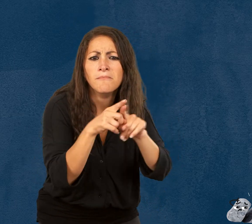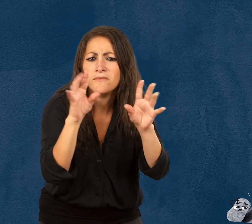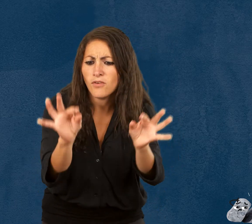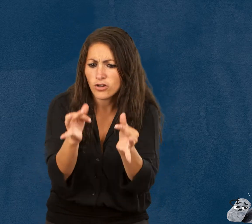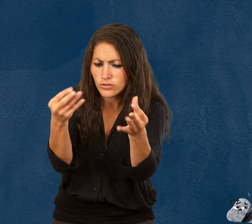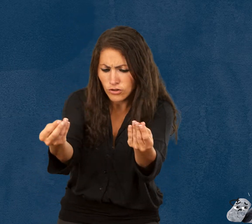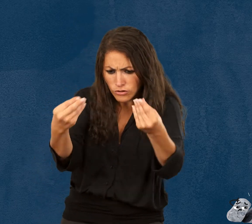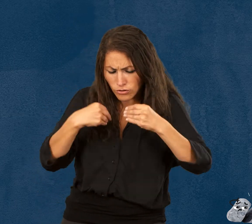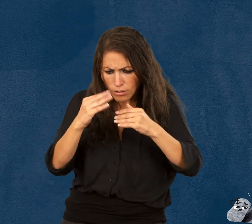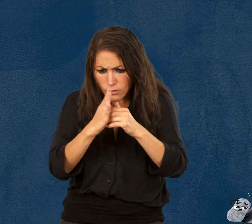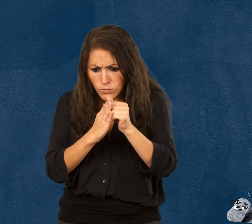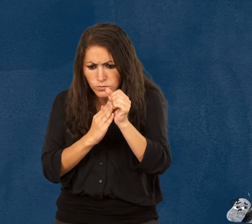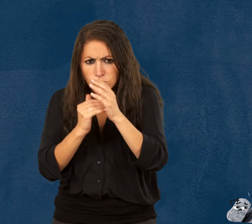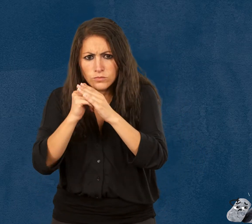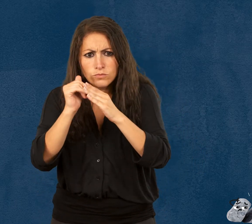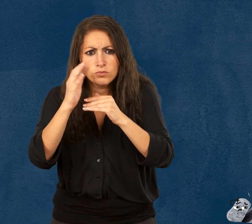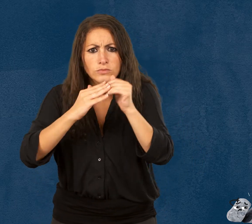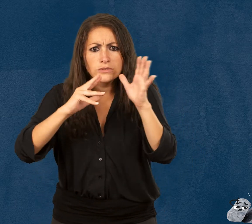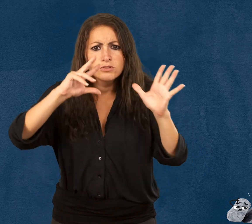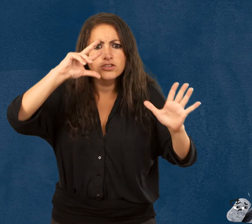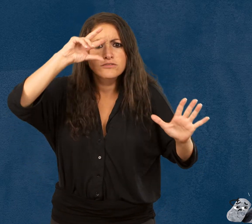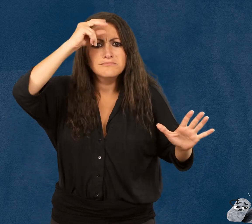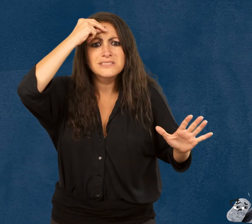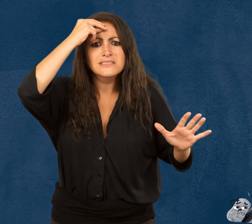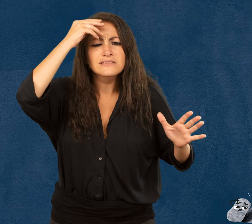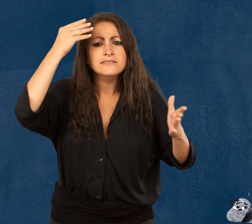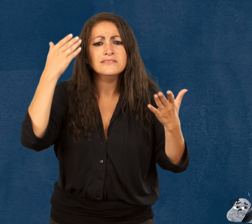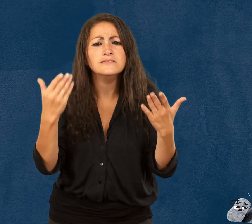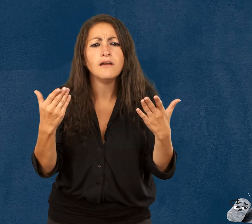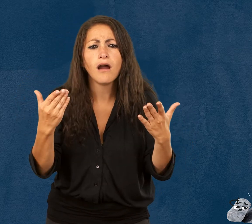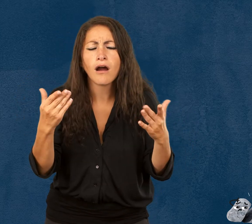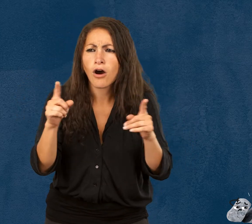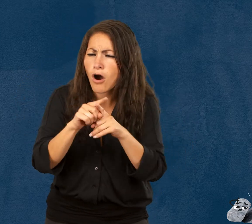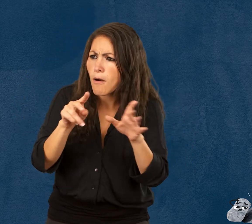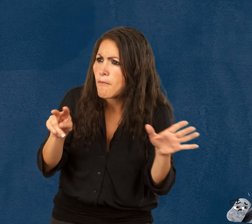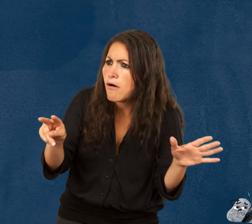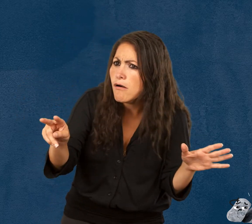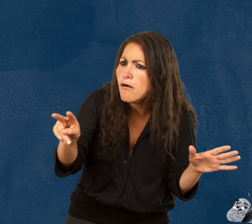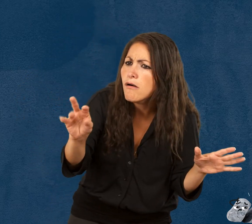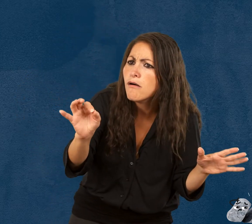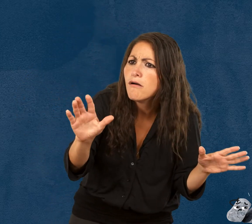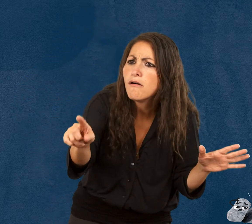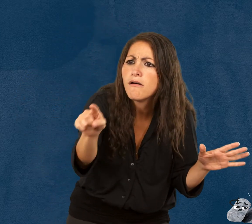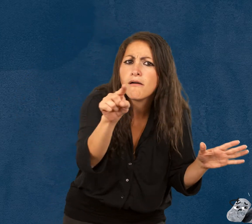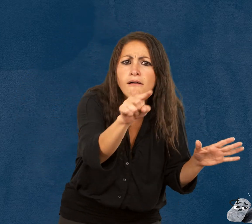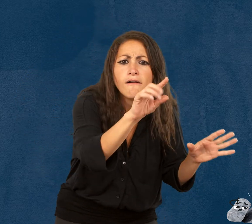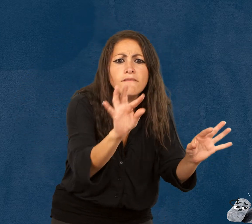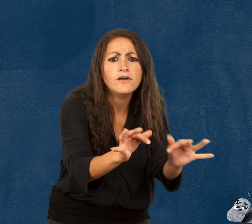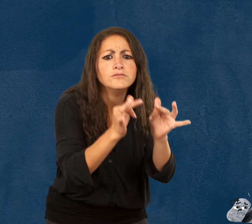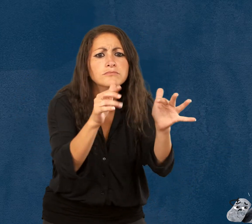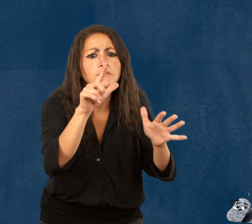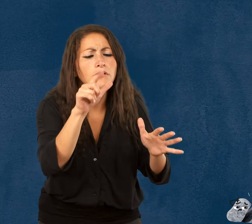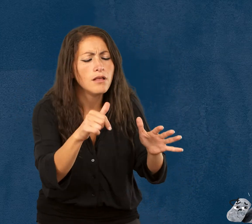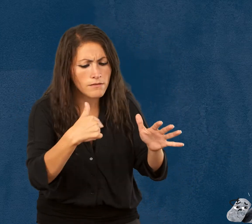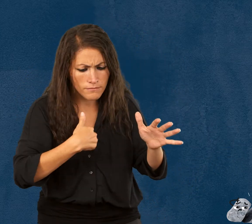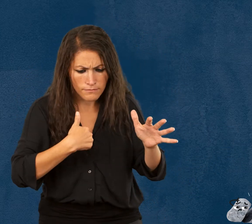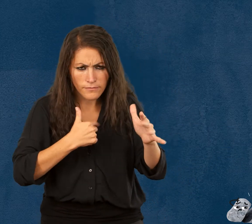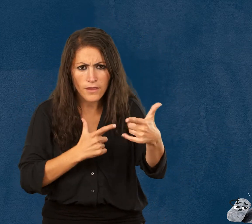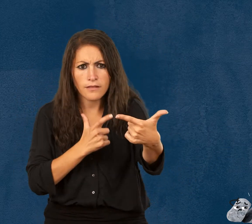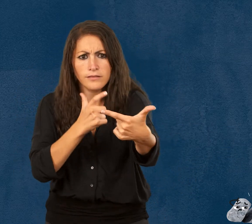En fait, la fragilité est un apprentissage. on apprend à voir la fragilité autour de nous